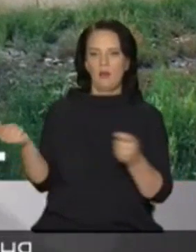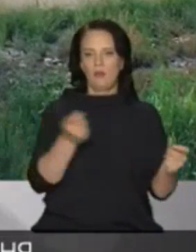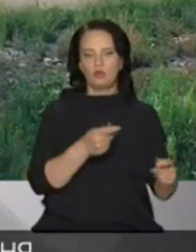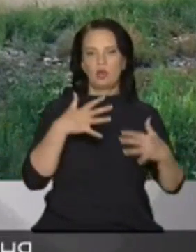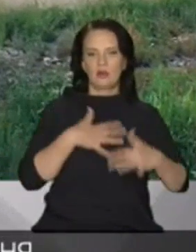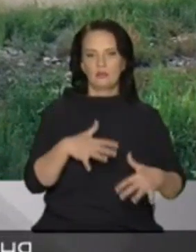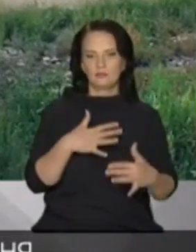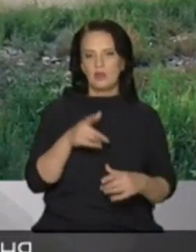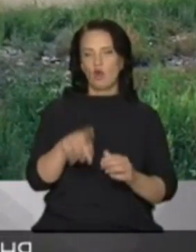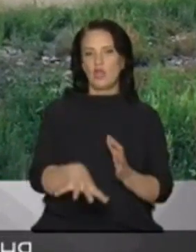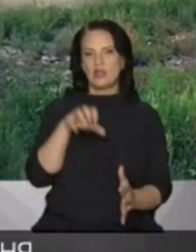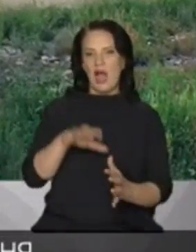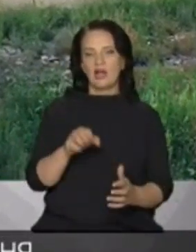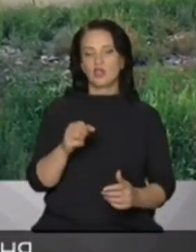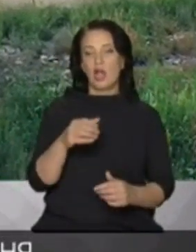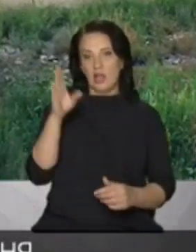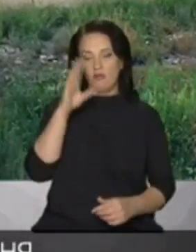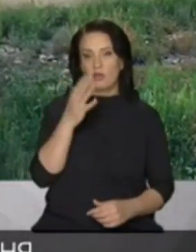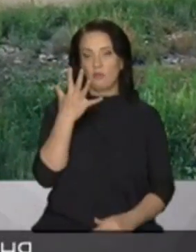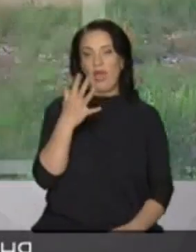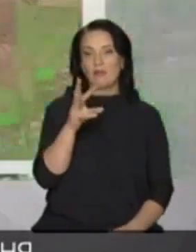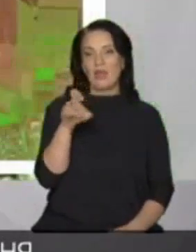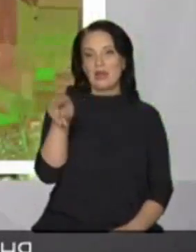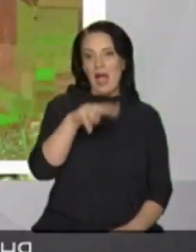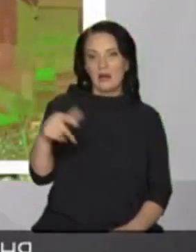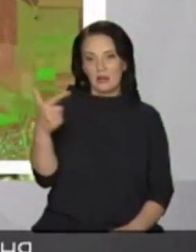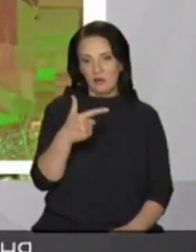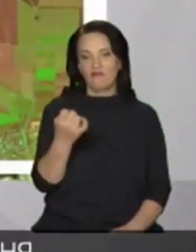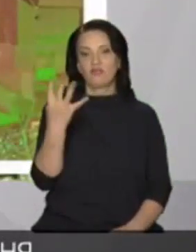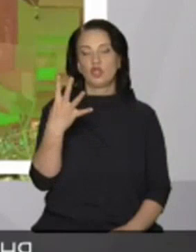накачали води на понад 5 млрд грн в 2014 році припинили постачатиме воду я нагадаю